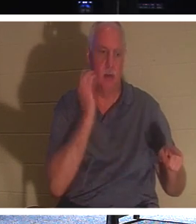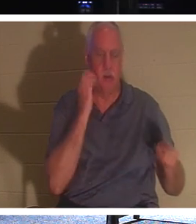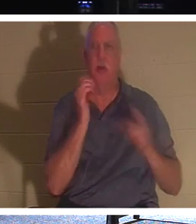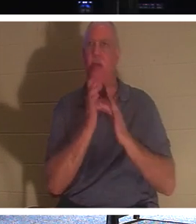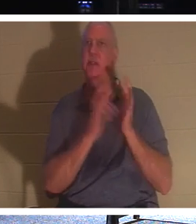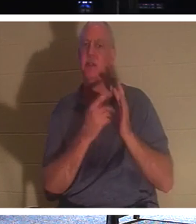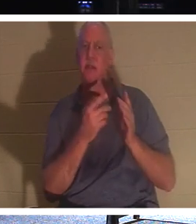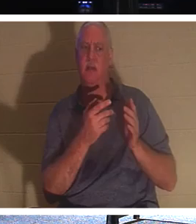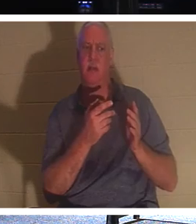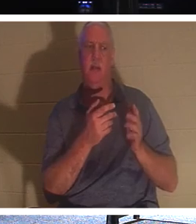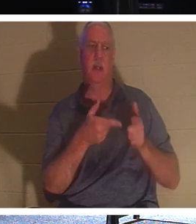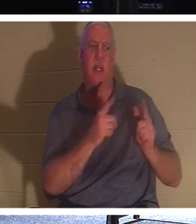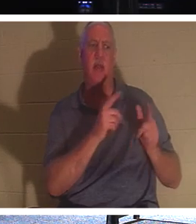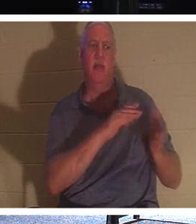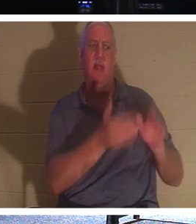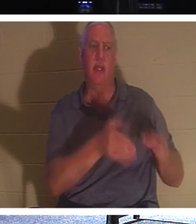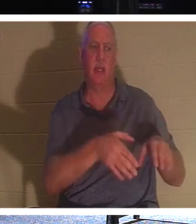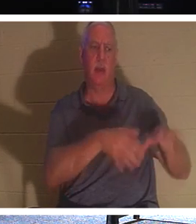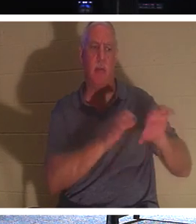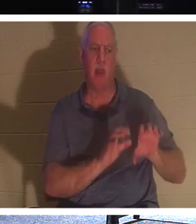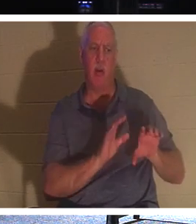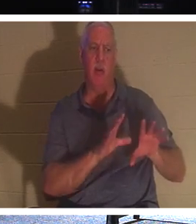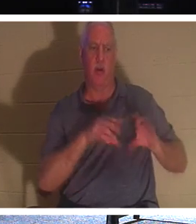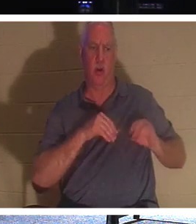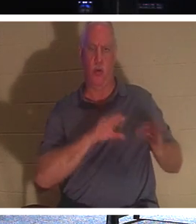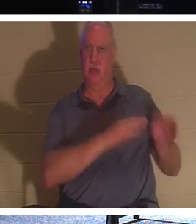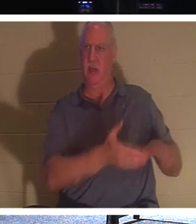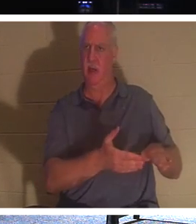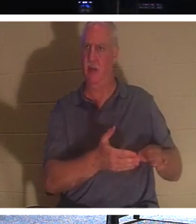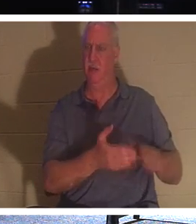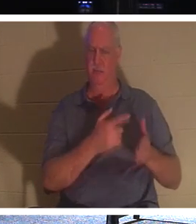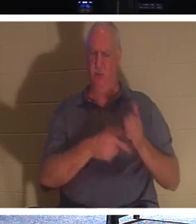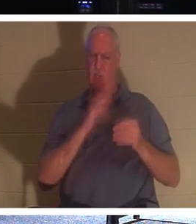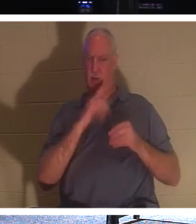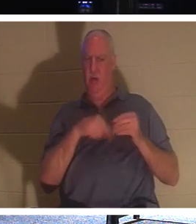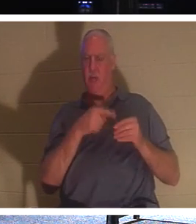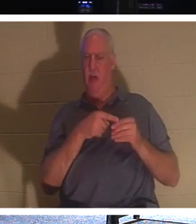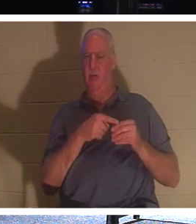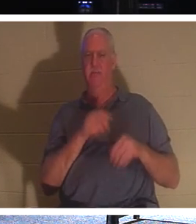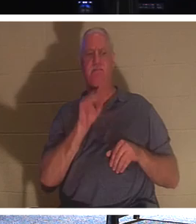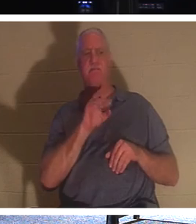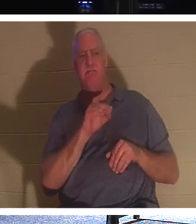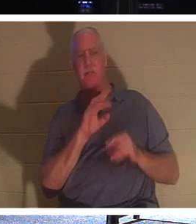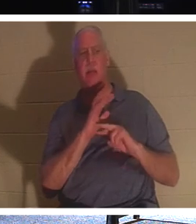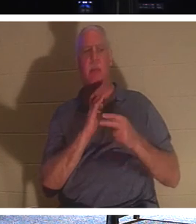埋葬死人呢？他在说什么？他说的是，